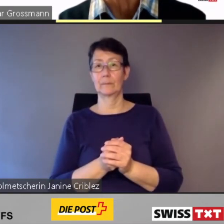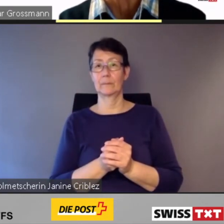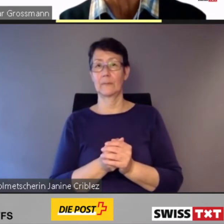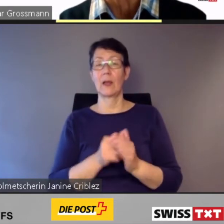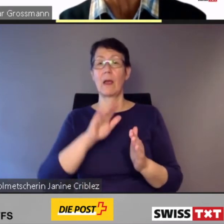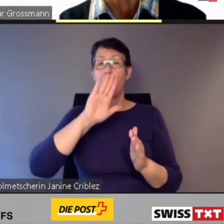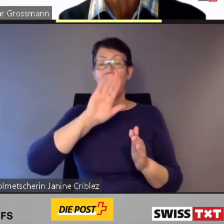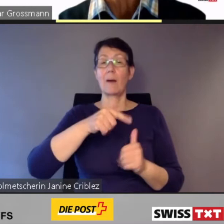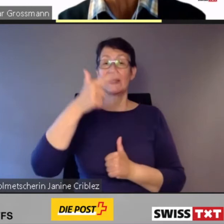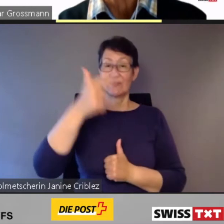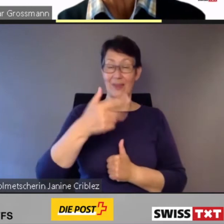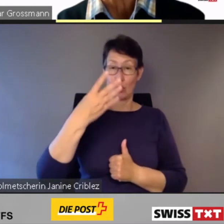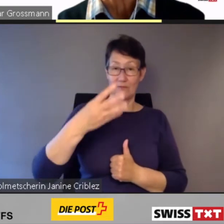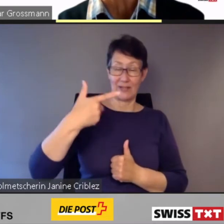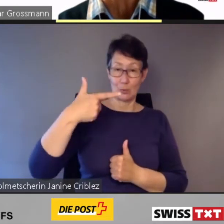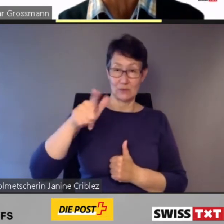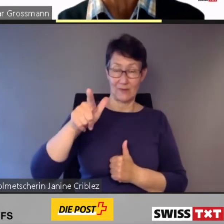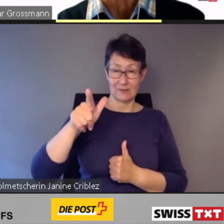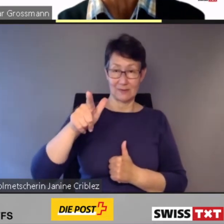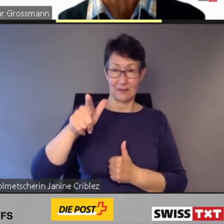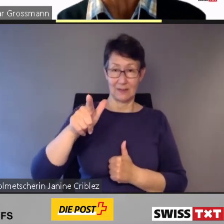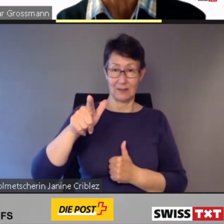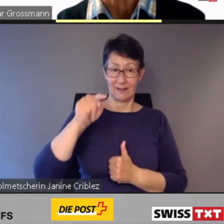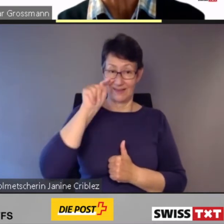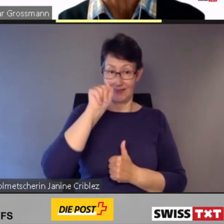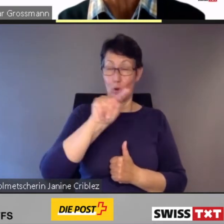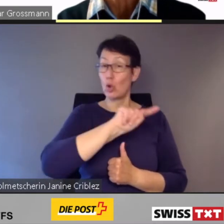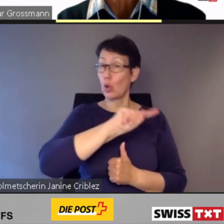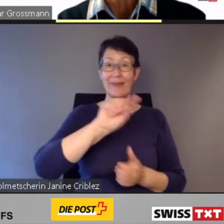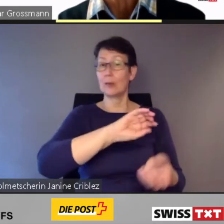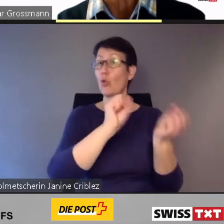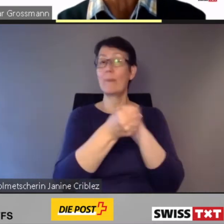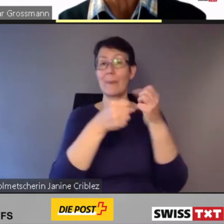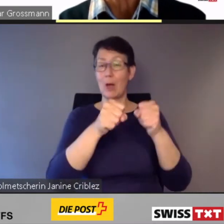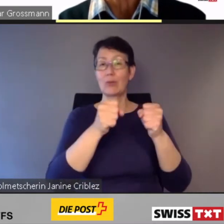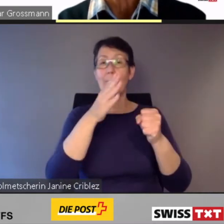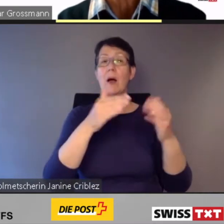Für die 2024 noch nicht umgebauten Bahnhöfe